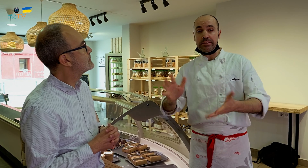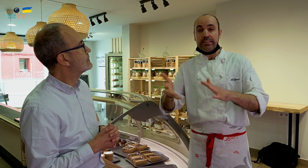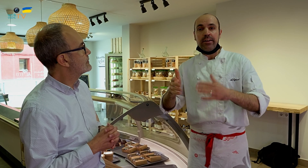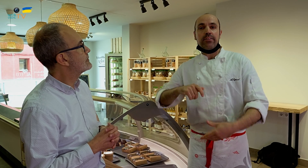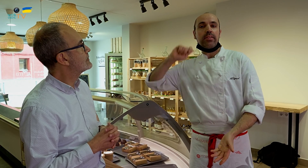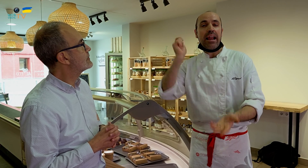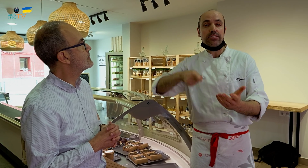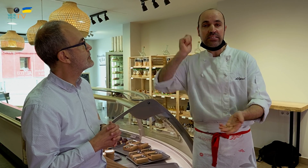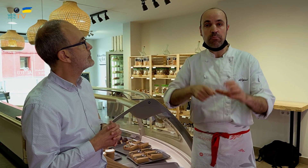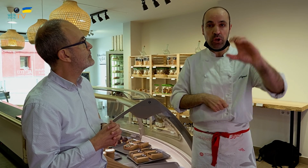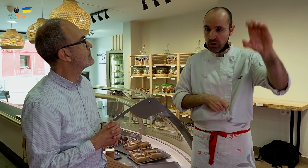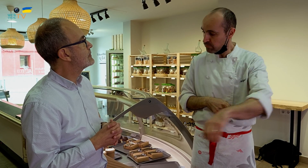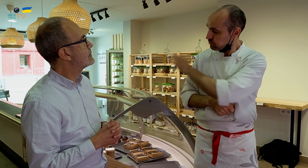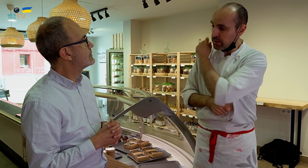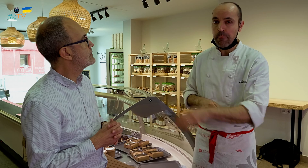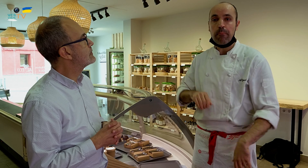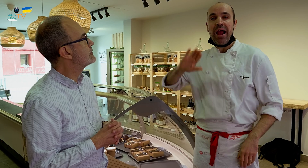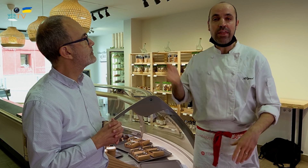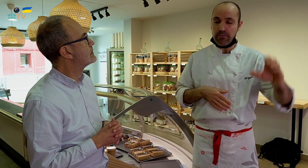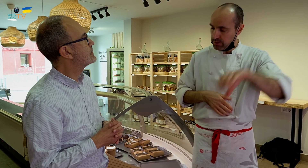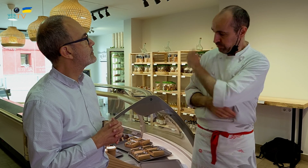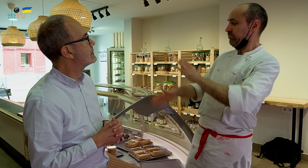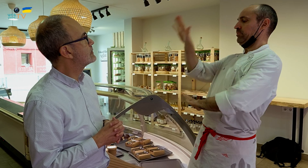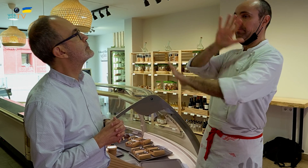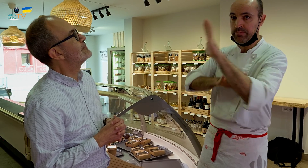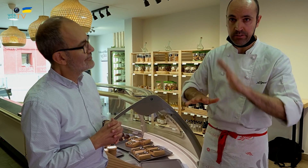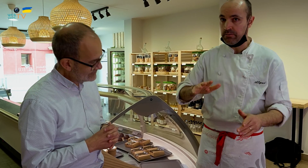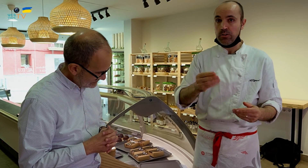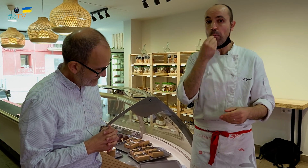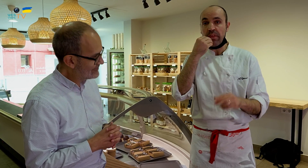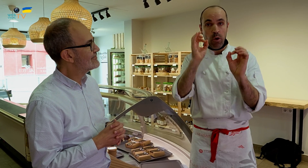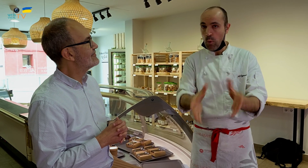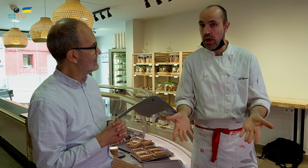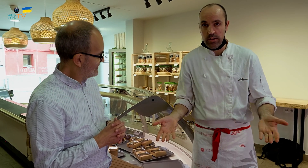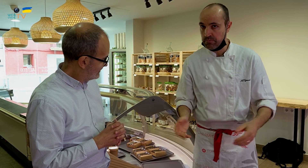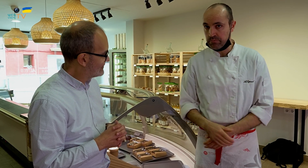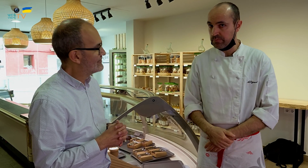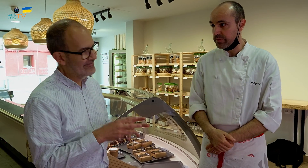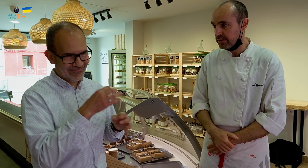pero en el tenis la pelota rebota de una manera y en el paddle de otra, y puede ser confuso. Con la comida pasa lo mismo.